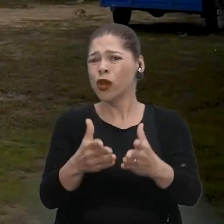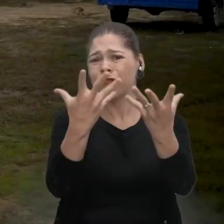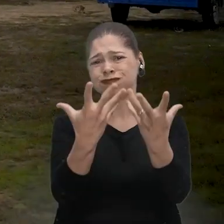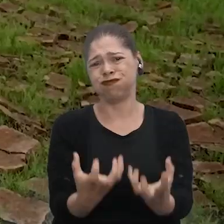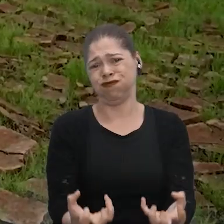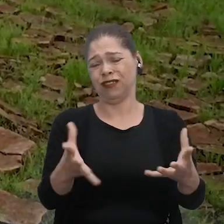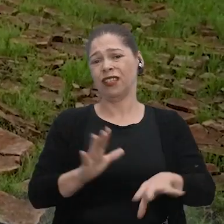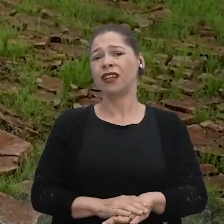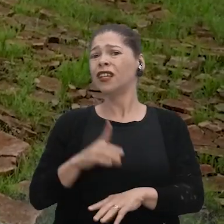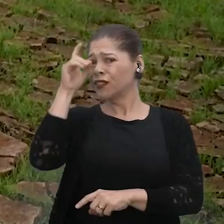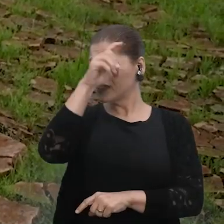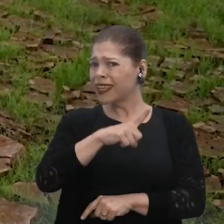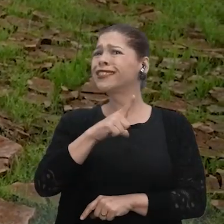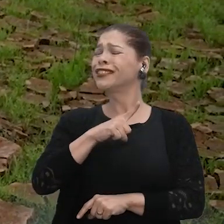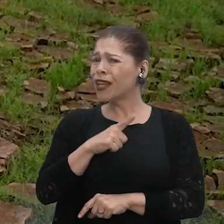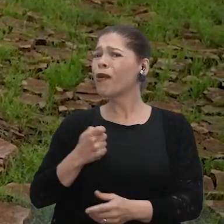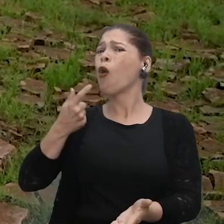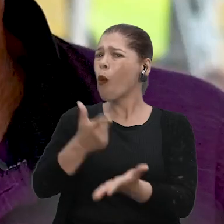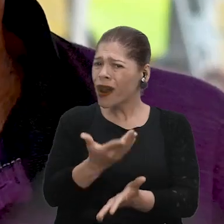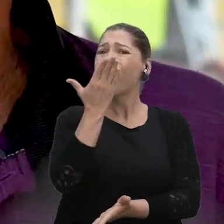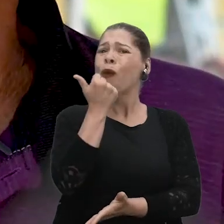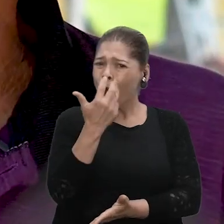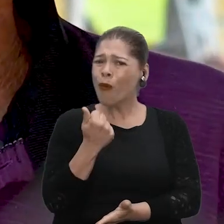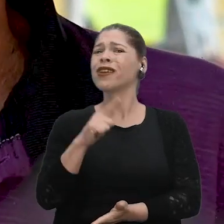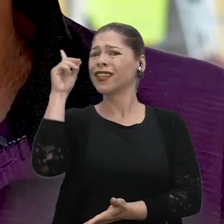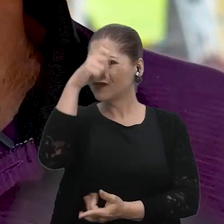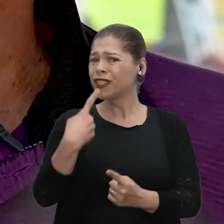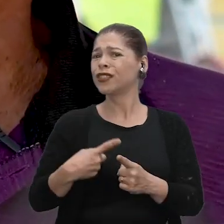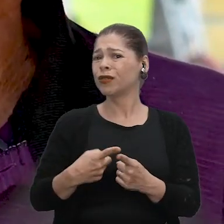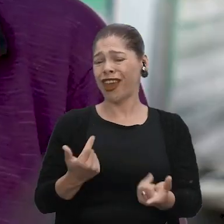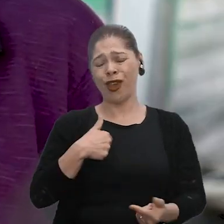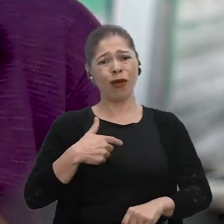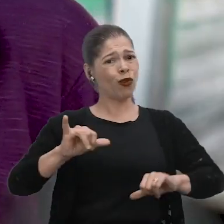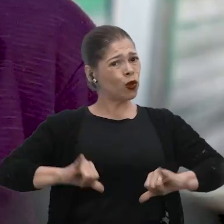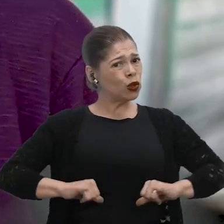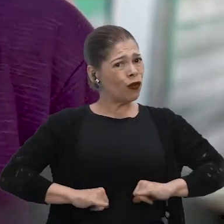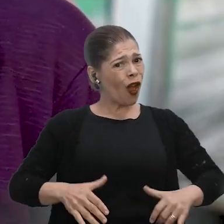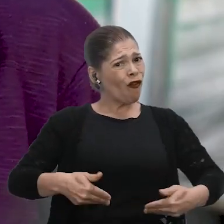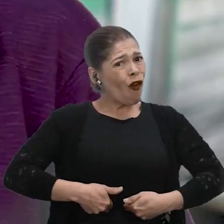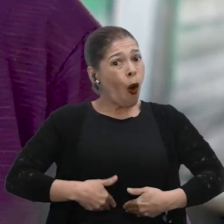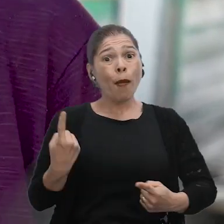Nós temos dificuldade aqui até para você comprar um negócio de um alimento. Como no meu caso, eu vou padecer de fome